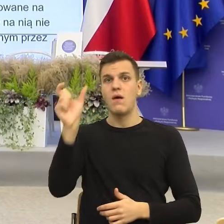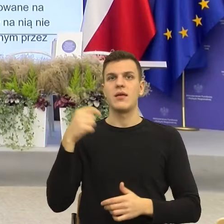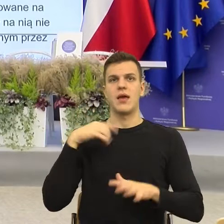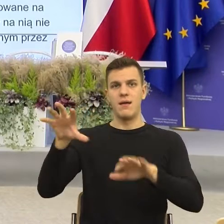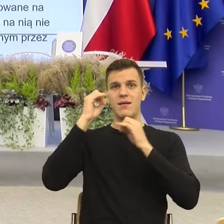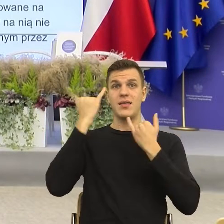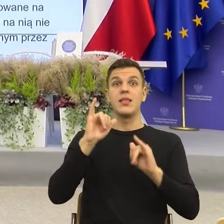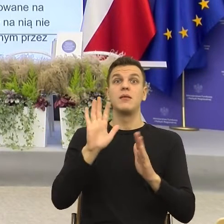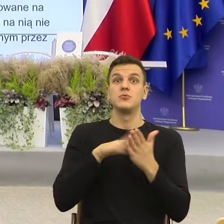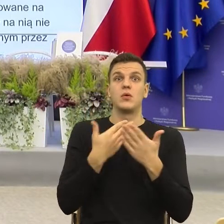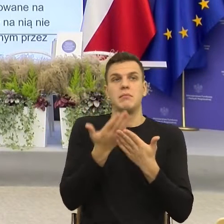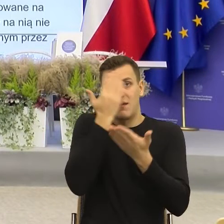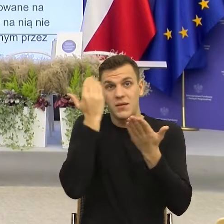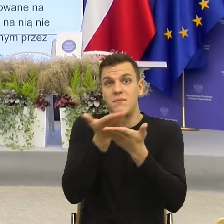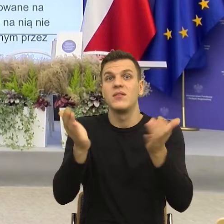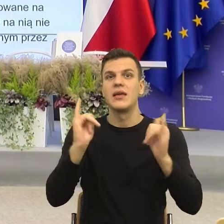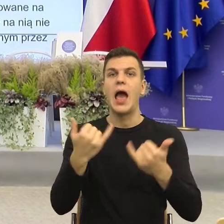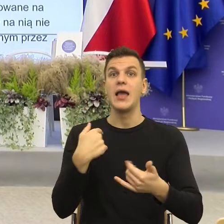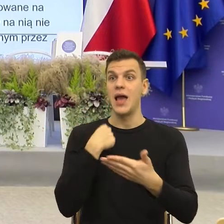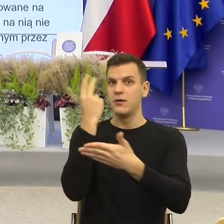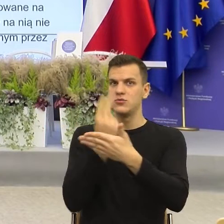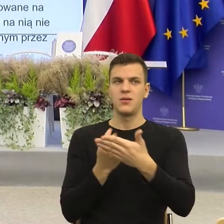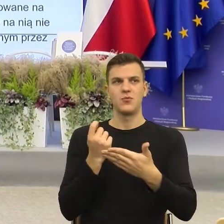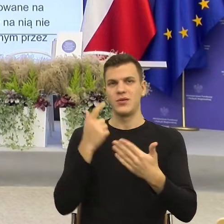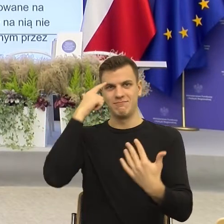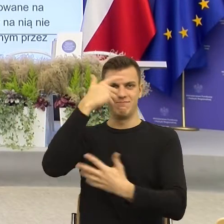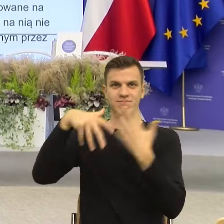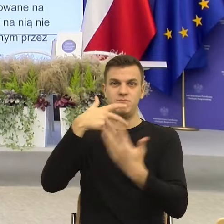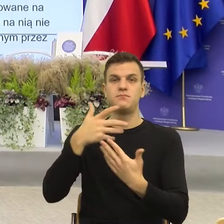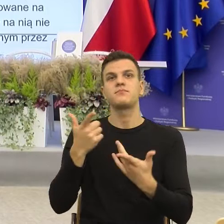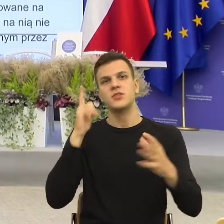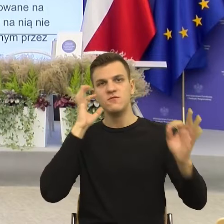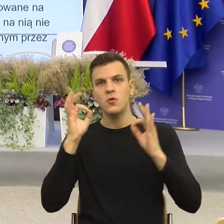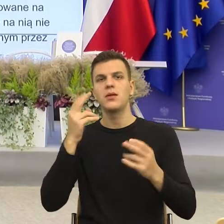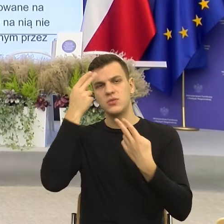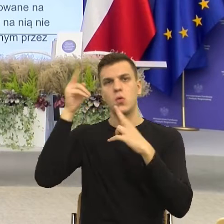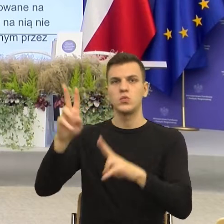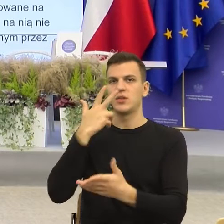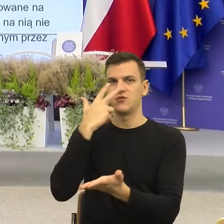Prześle informację o przyznaniu świadczenia dobry start i znowu na wskazany